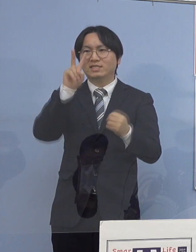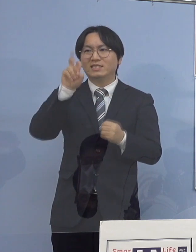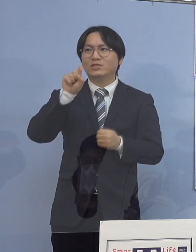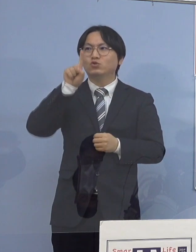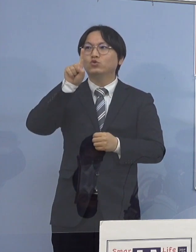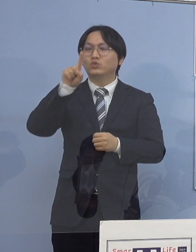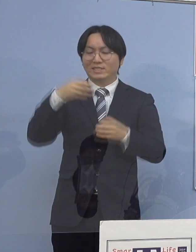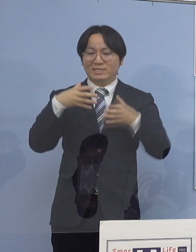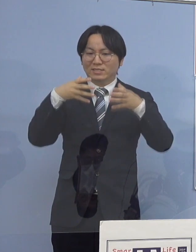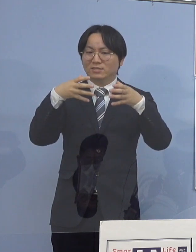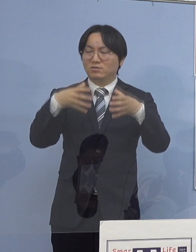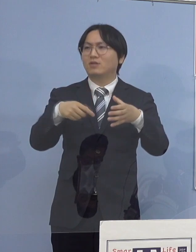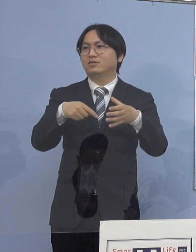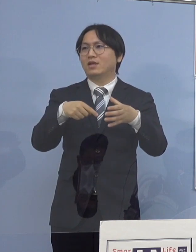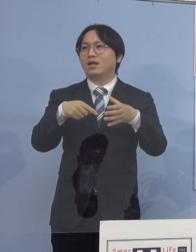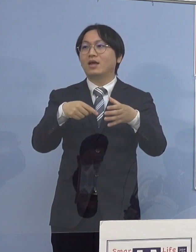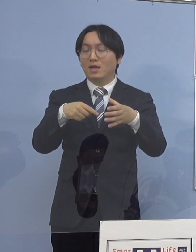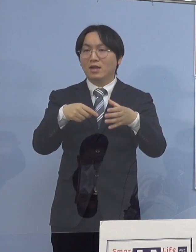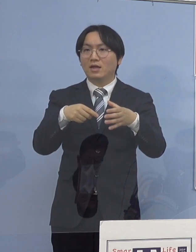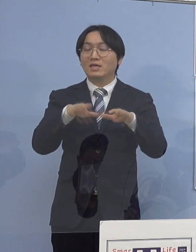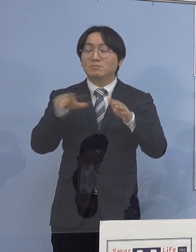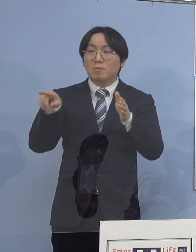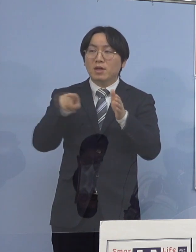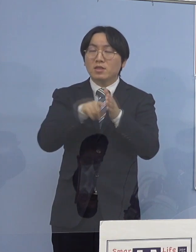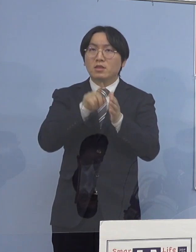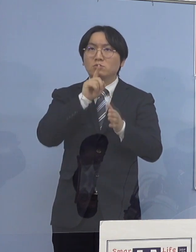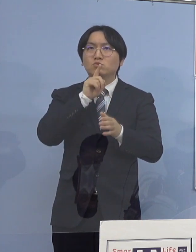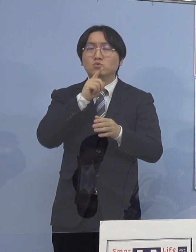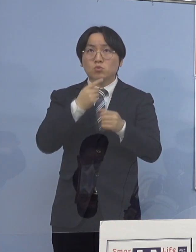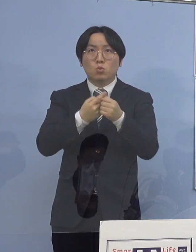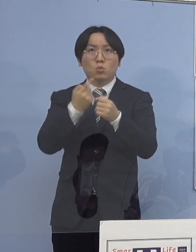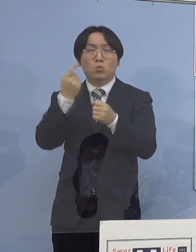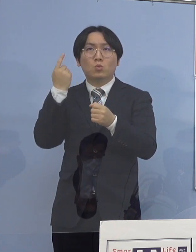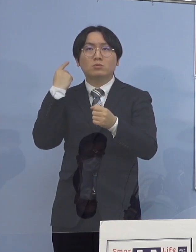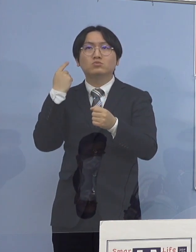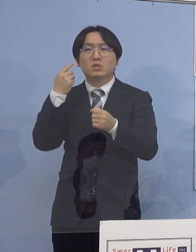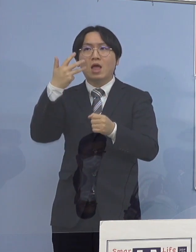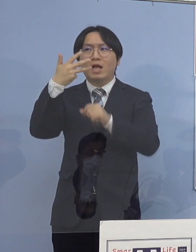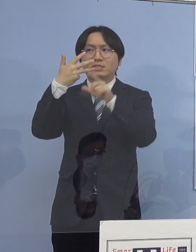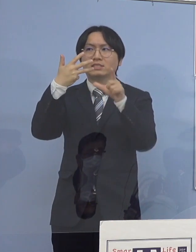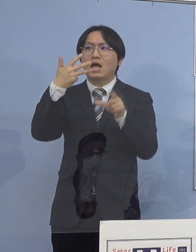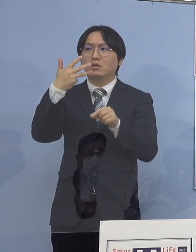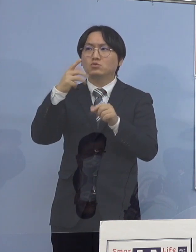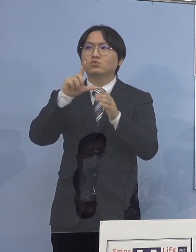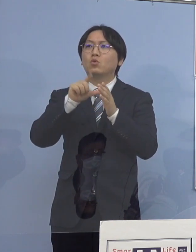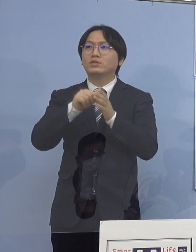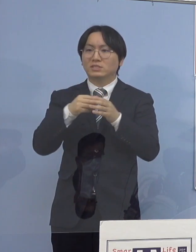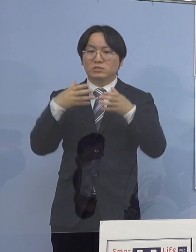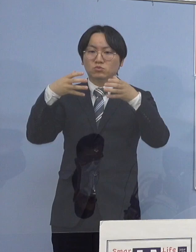これまで1番多かったのが昨年8月 これが18だったんですね、クラスター